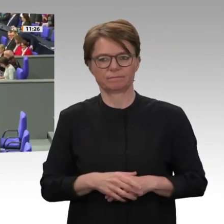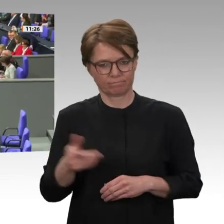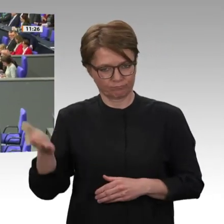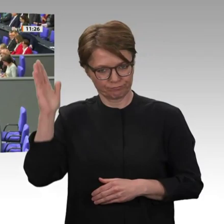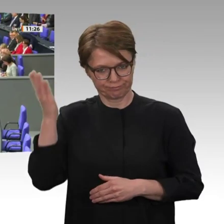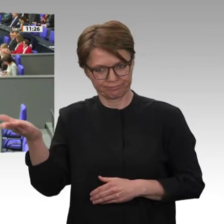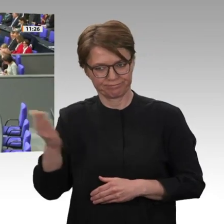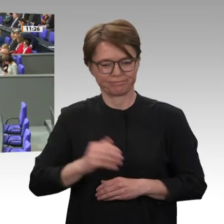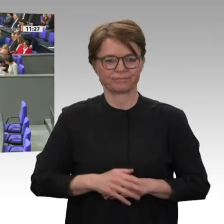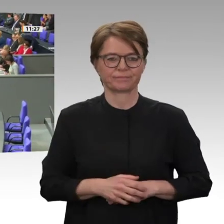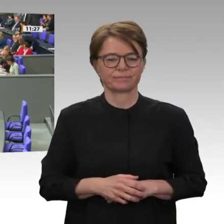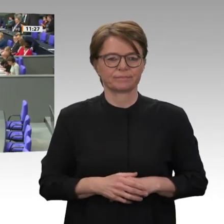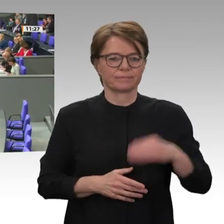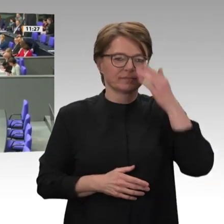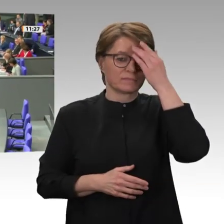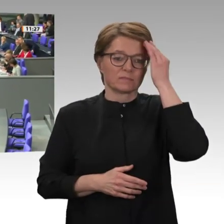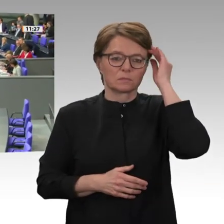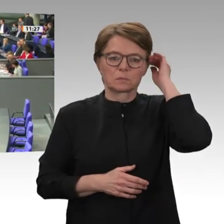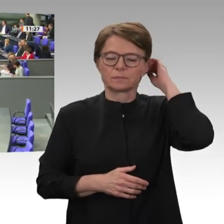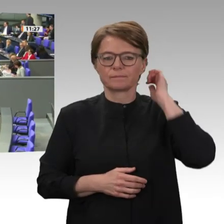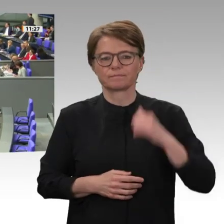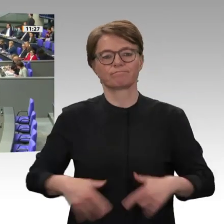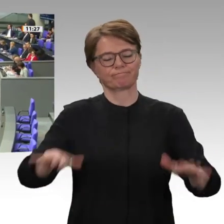Vielen Dank. Frau Präsidentin! Liebe Kolleginnen und Kollegen!